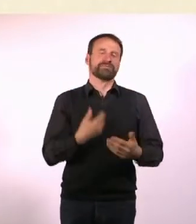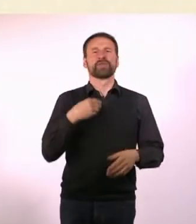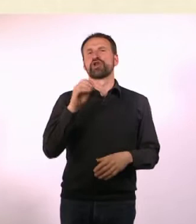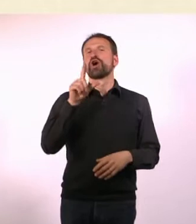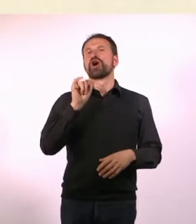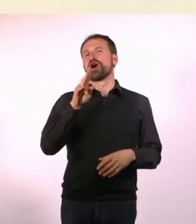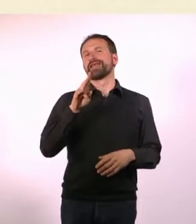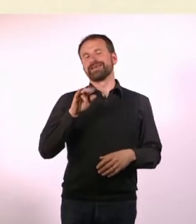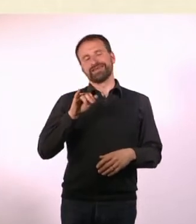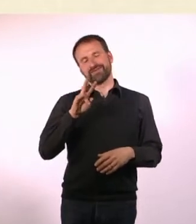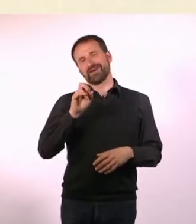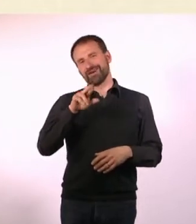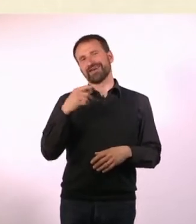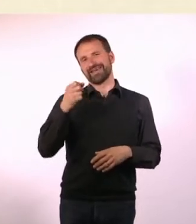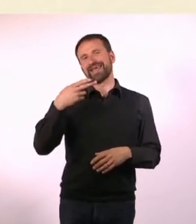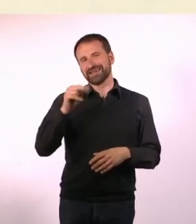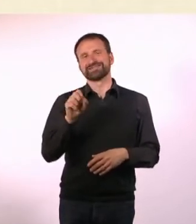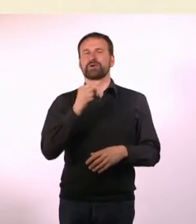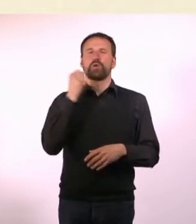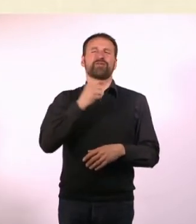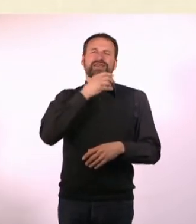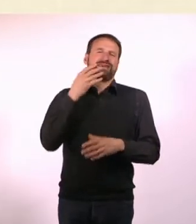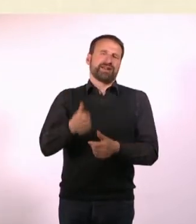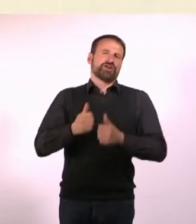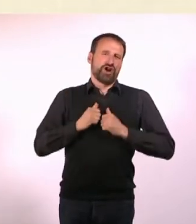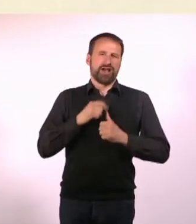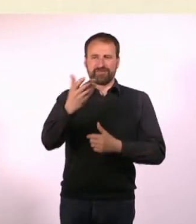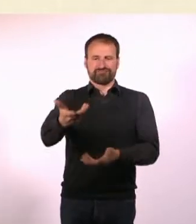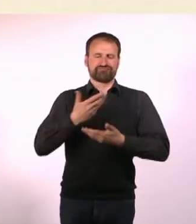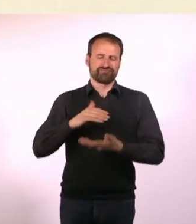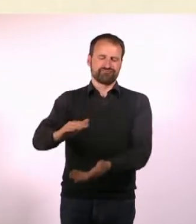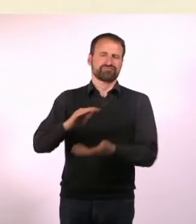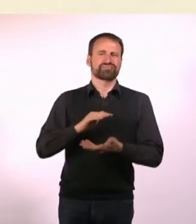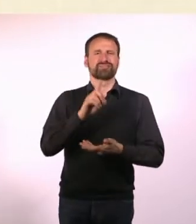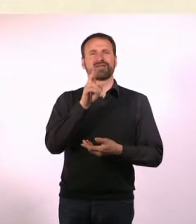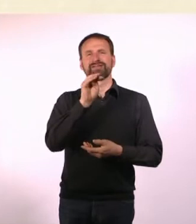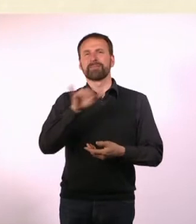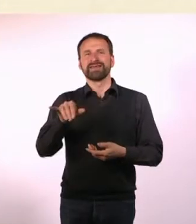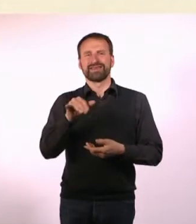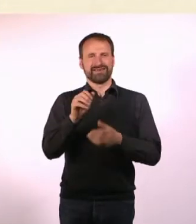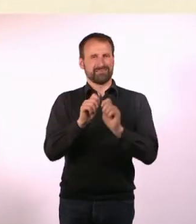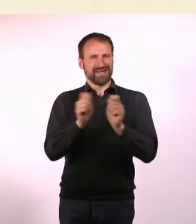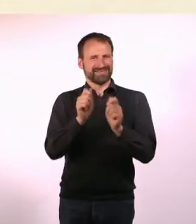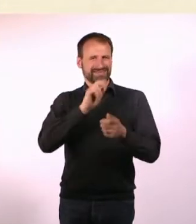Das hat mir natürlich auch furchtbar viel geholfen. Das Dummy Magazin ist auch wirklich gut. Ja, es ist fantastisch.